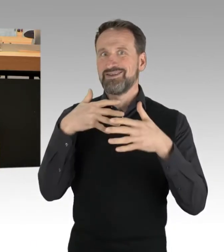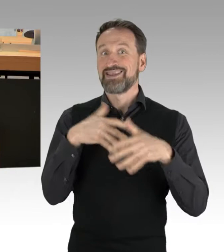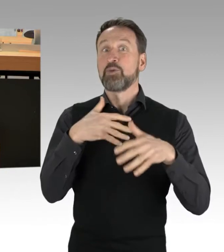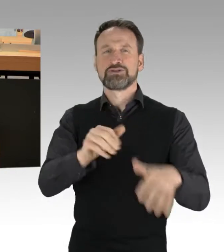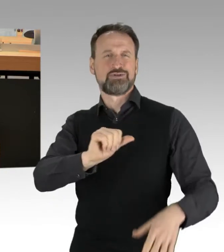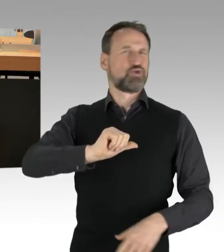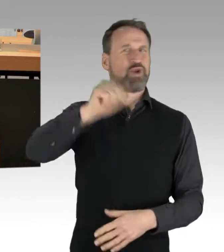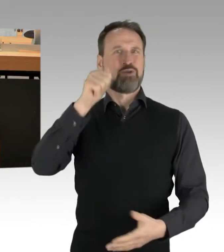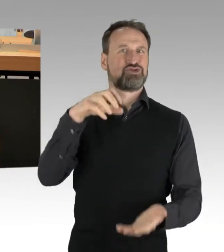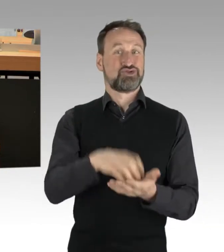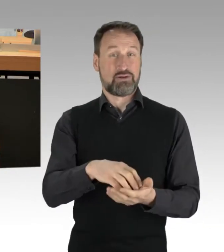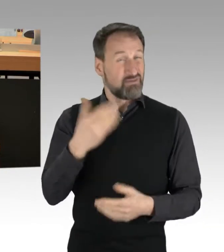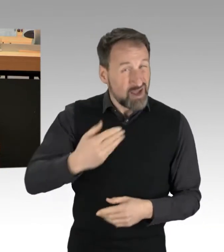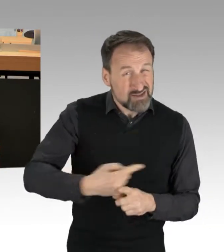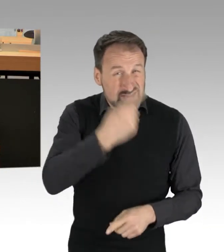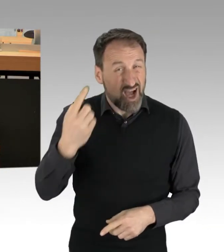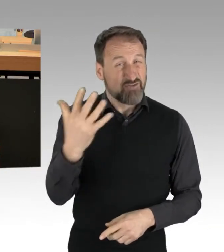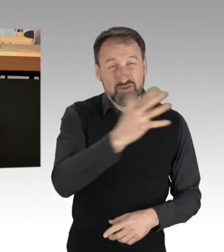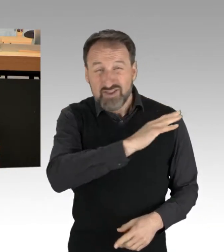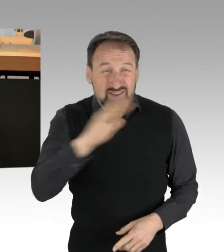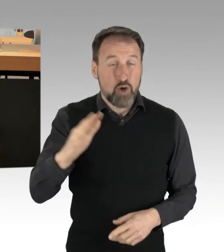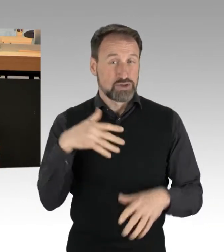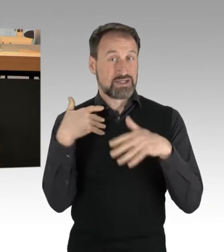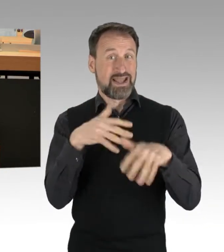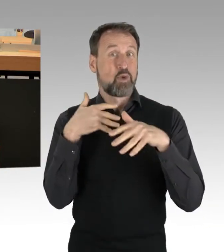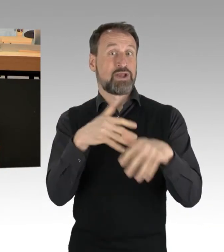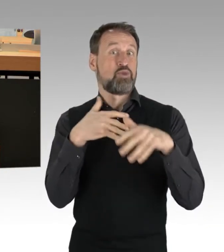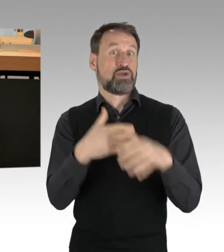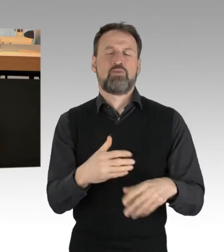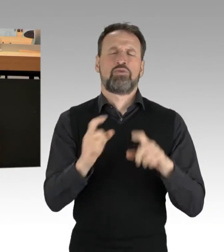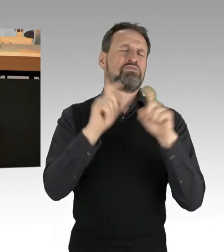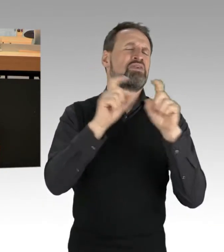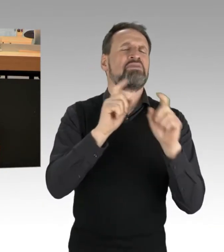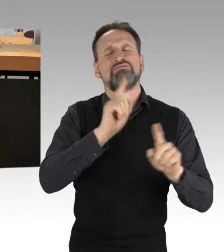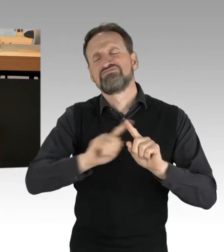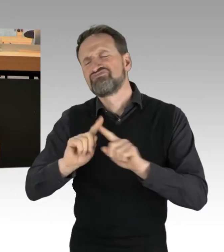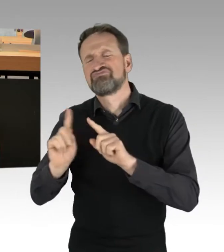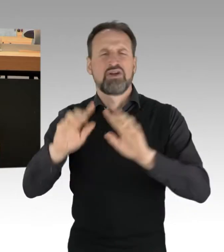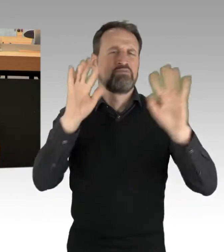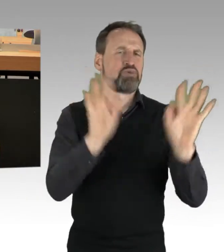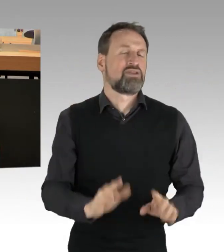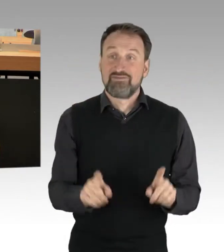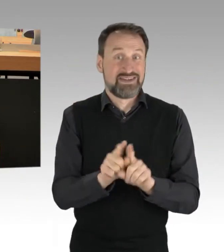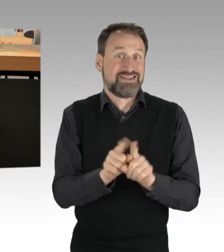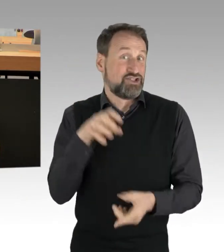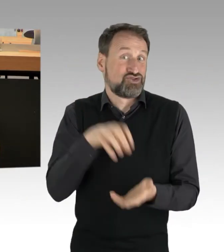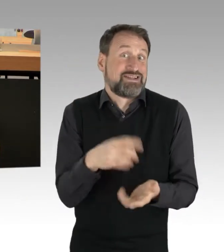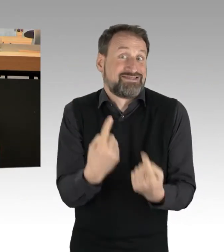Die Themen sind dabei bunt und vielfältig, wie unsere Stadt selbst. Und das ist auch gut so. (Applaus)